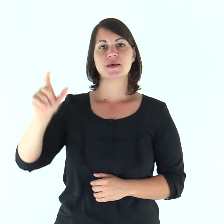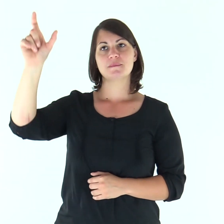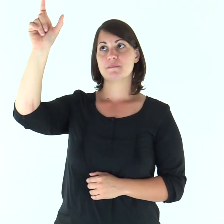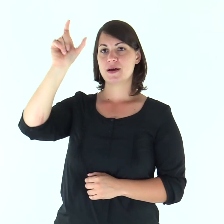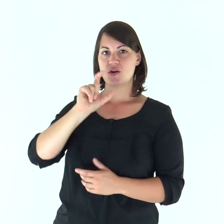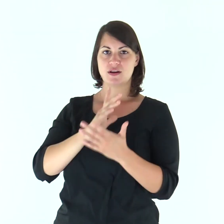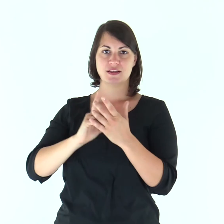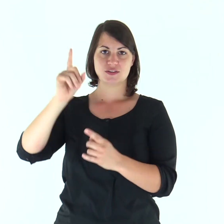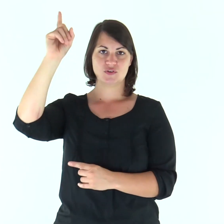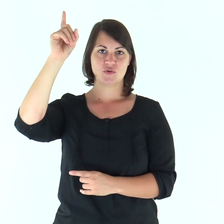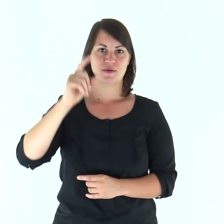Parola del Signore.